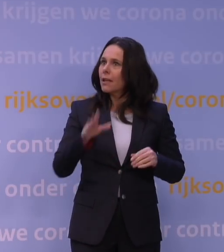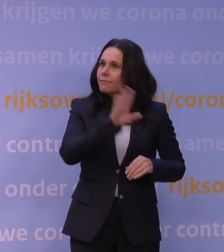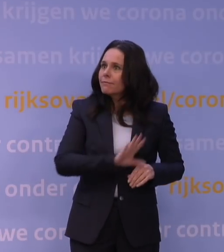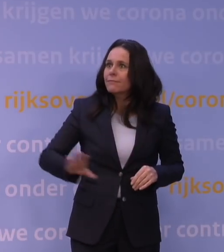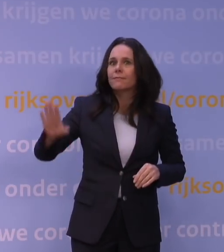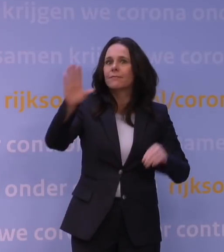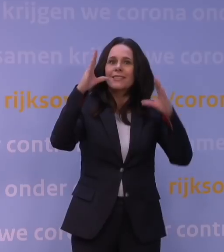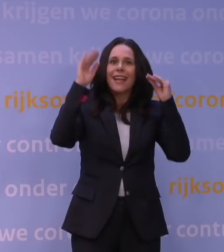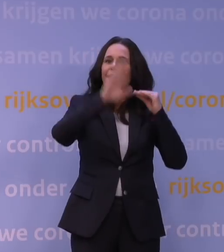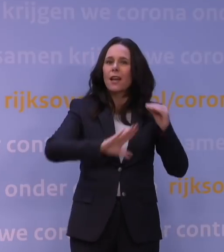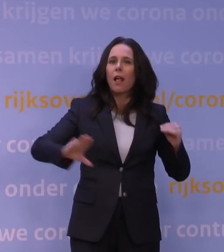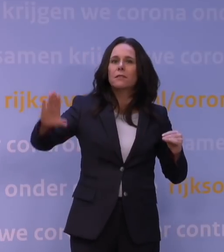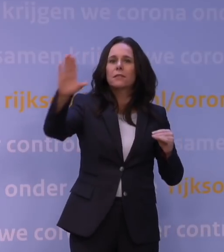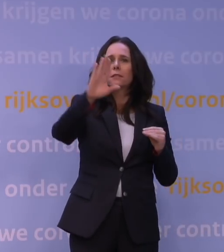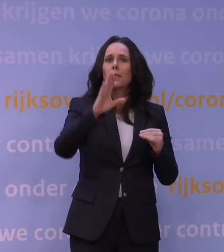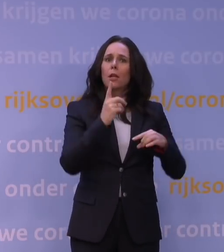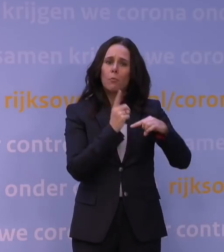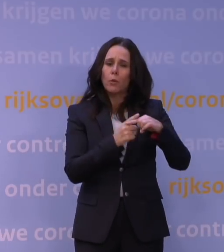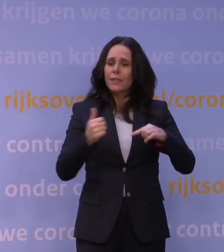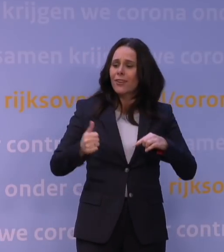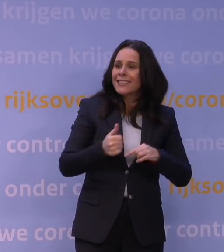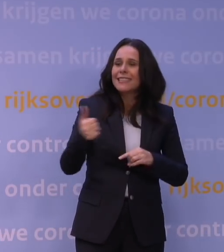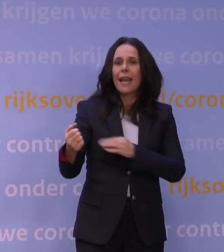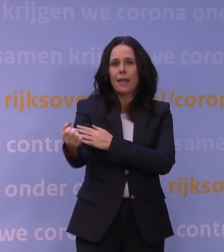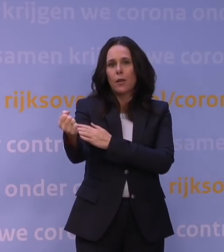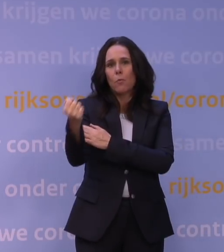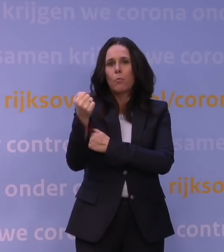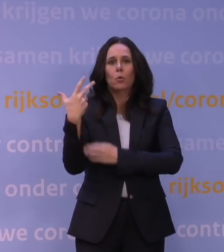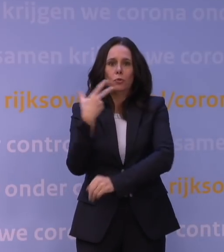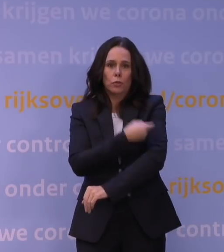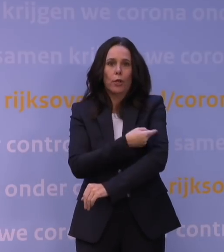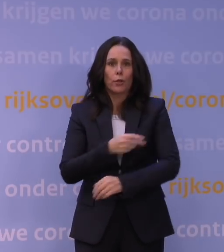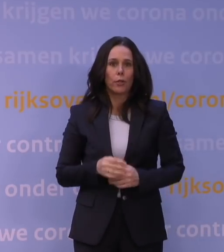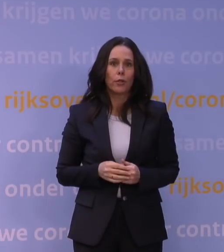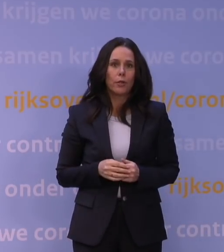bij een hele grote opname van die boostervaccinatie. Ga die vooral halen.